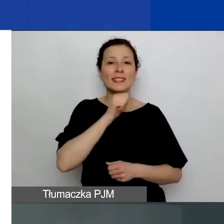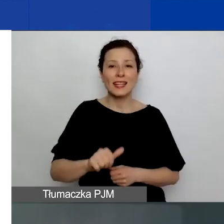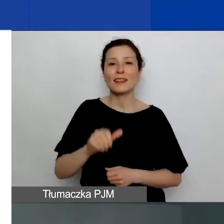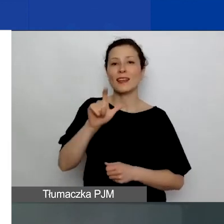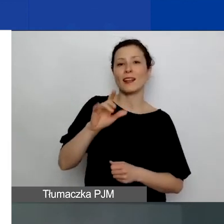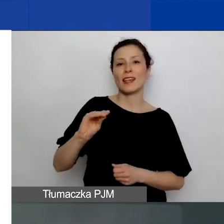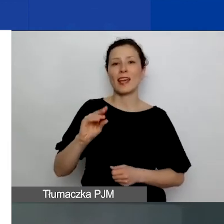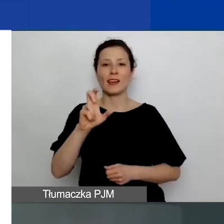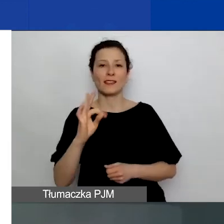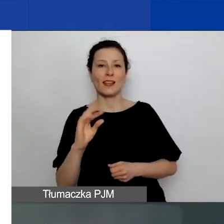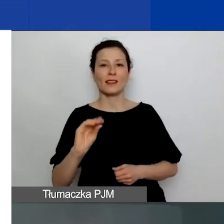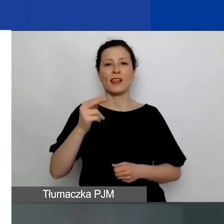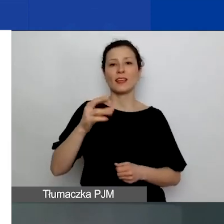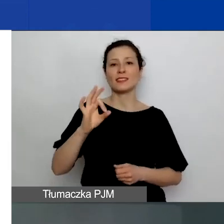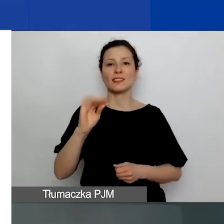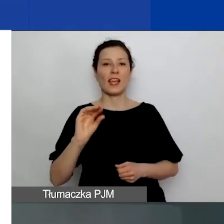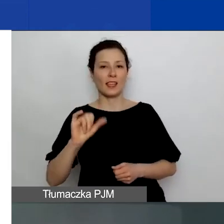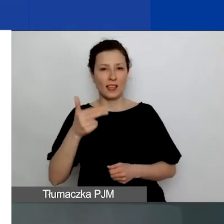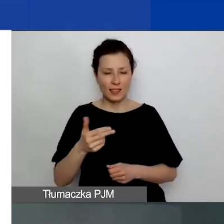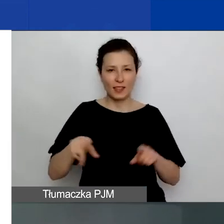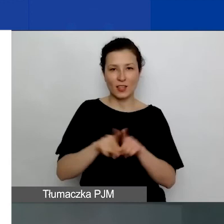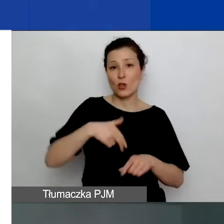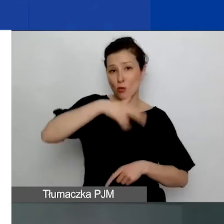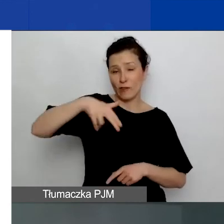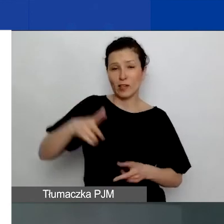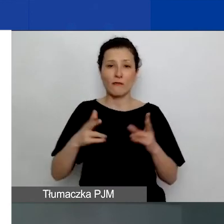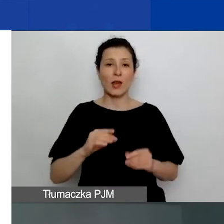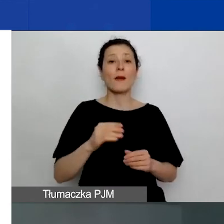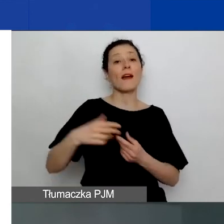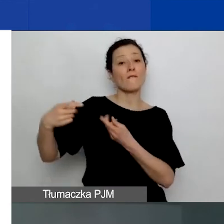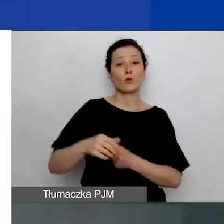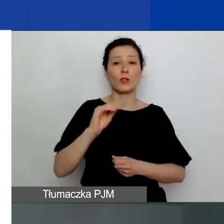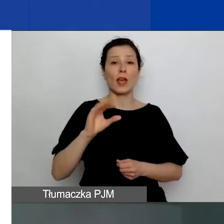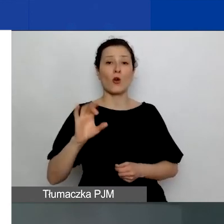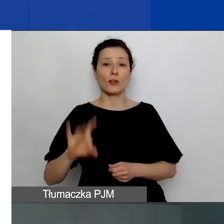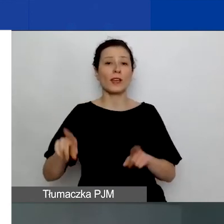w ramach funduszy EOG i funduszy norweskich. Realizuje go konsorcjum w składzie: